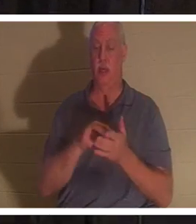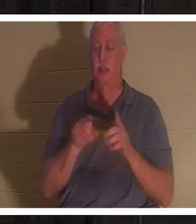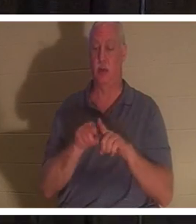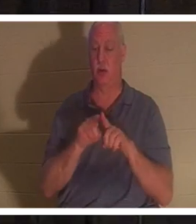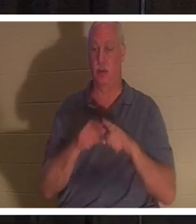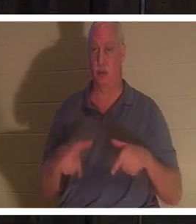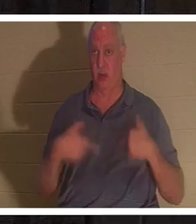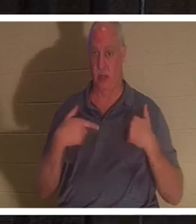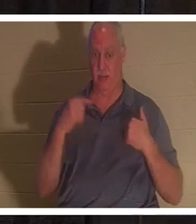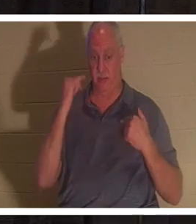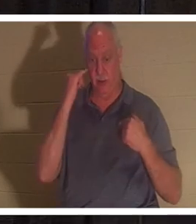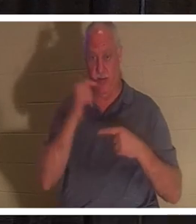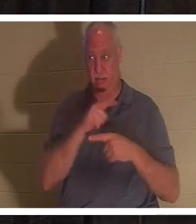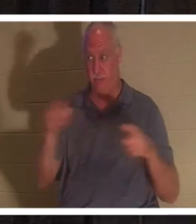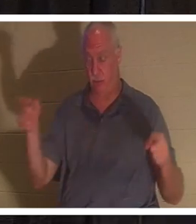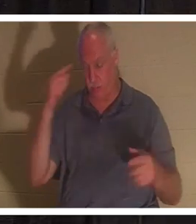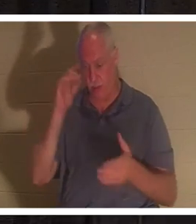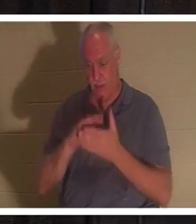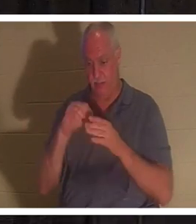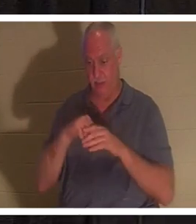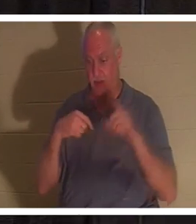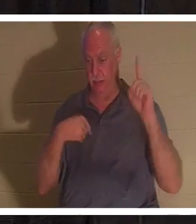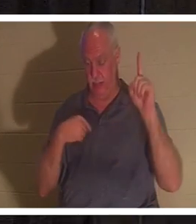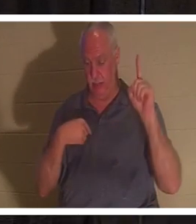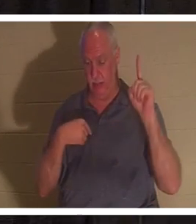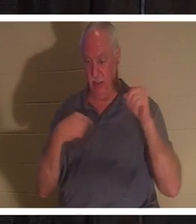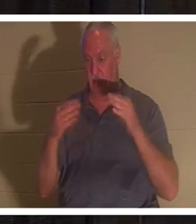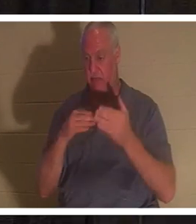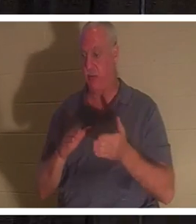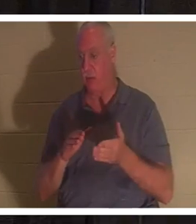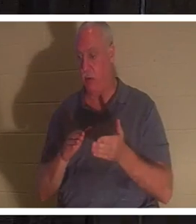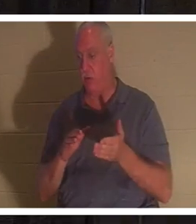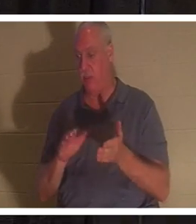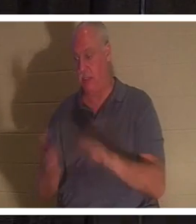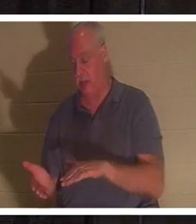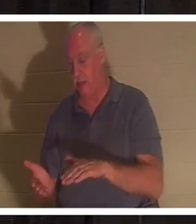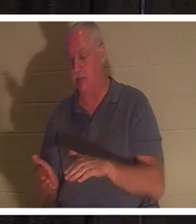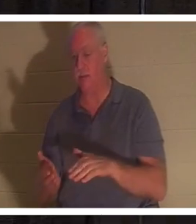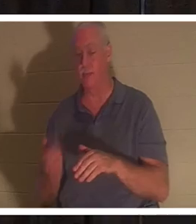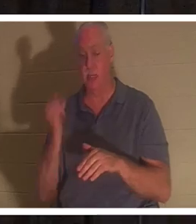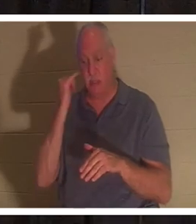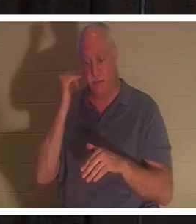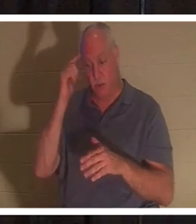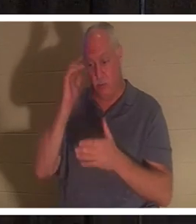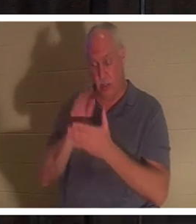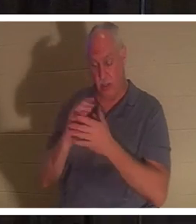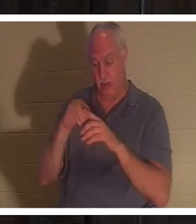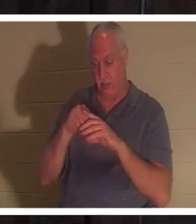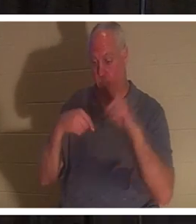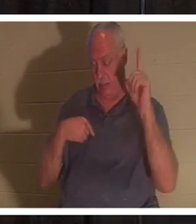an mich glaubt, wird leben, auch wenn er stirbt; und wer lebt und an mich glaubt, wird niemals sterben.“